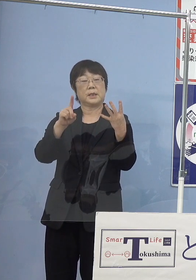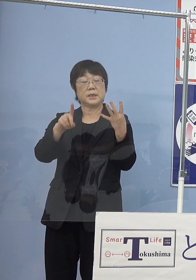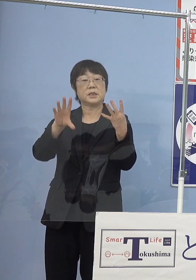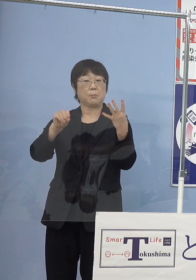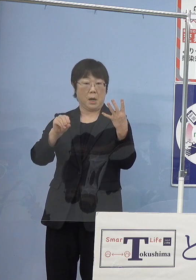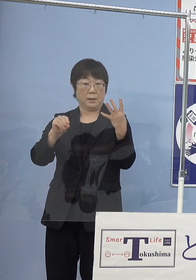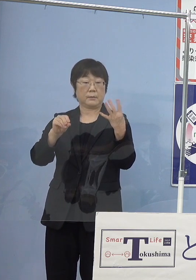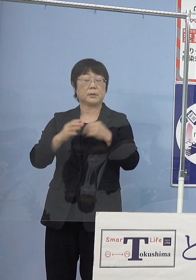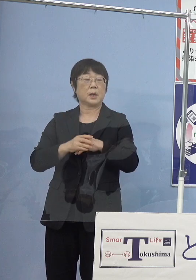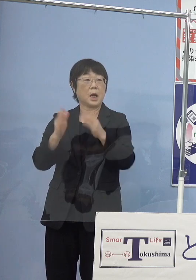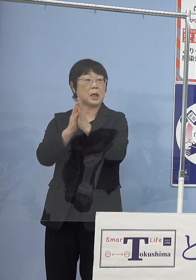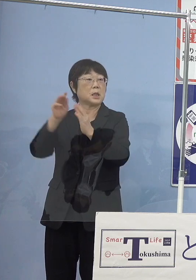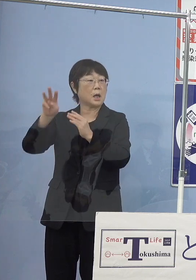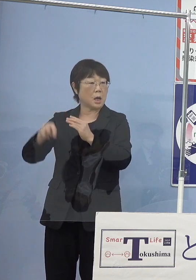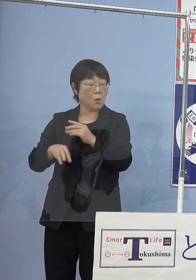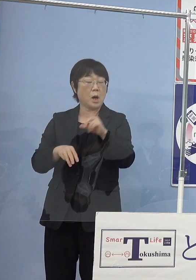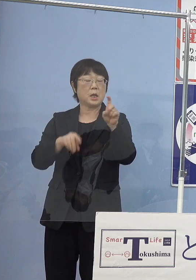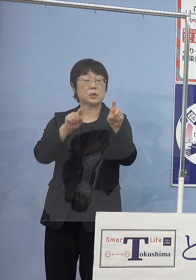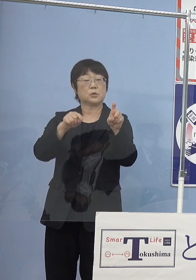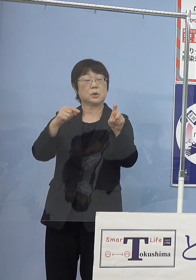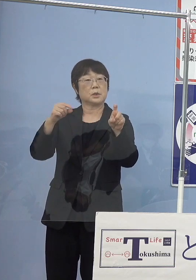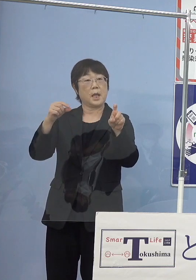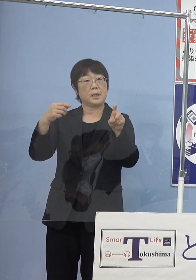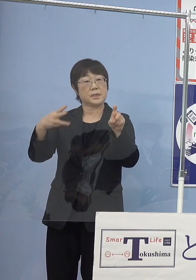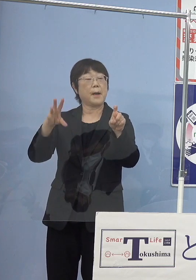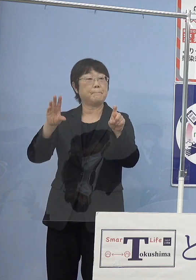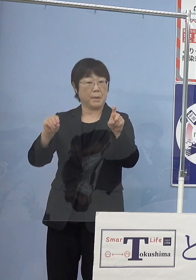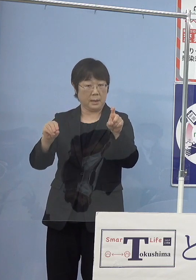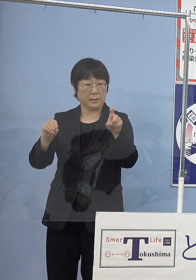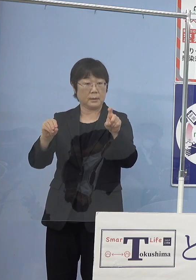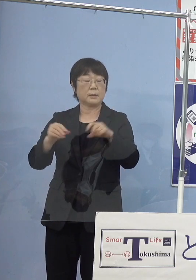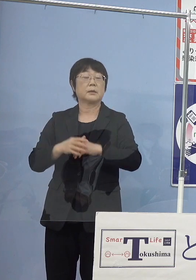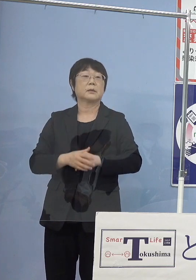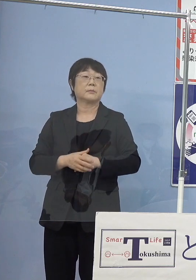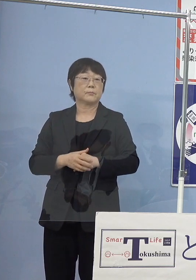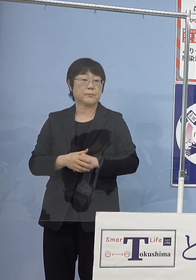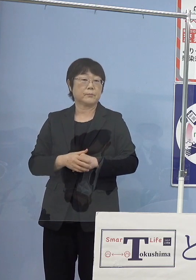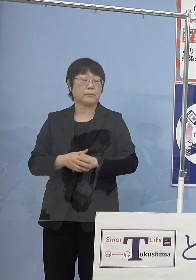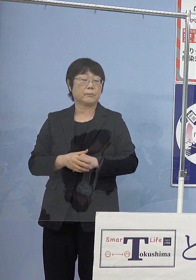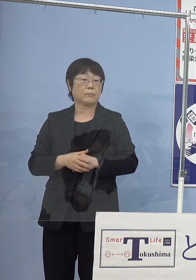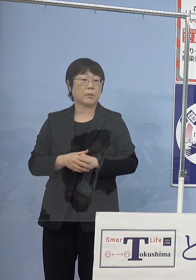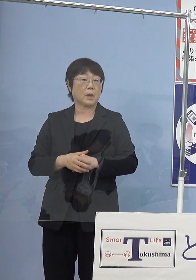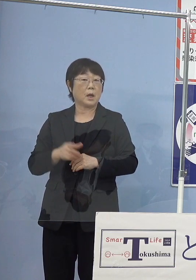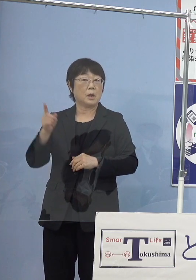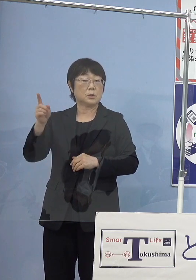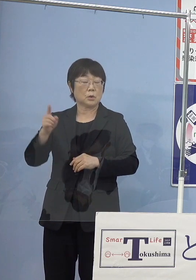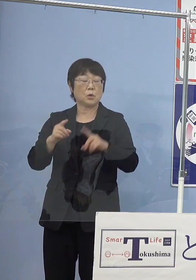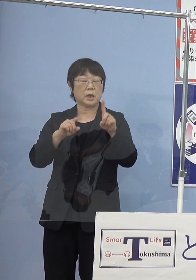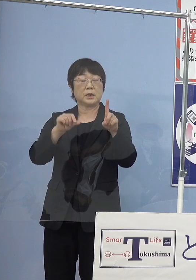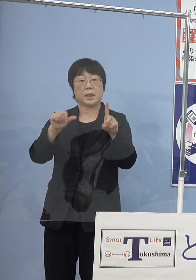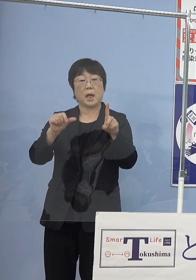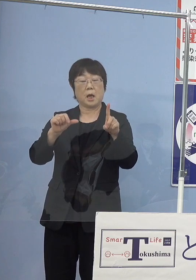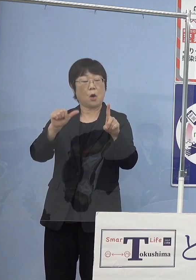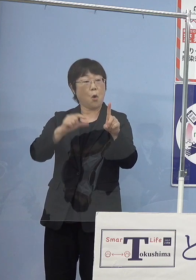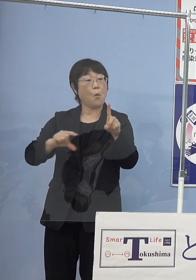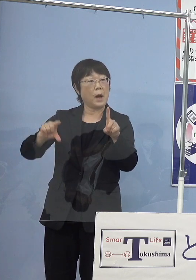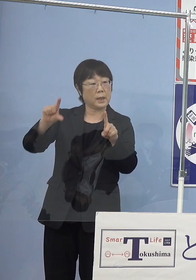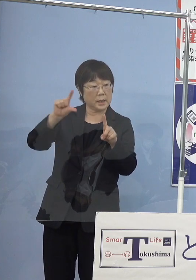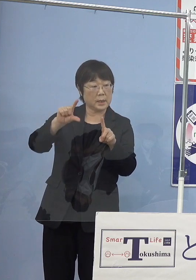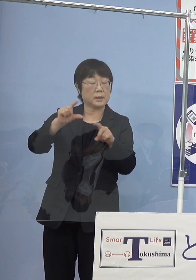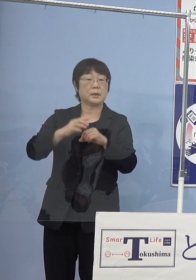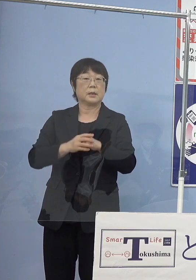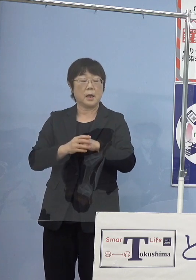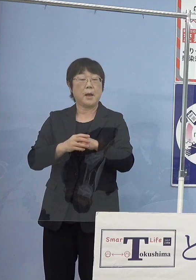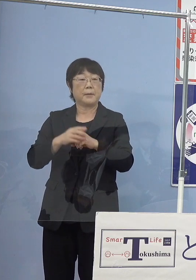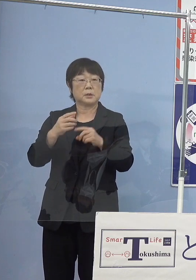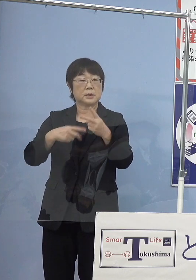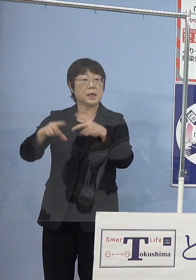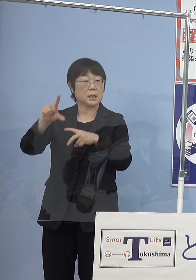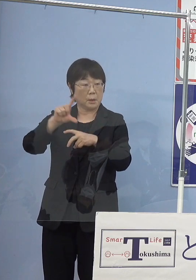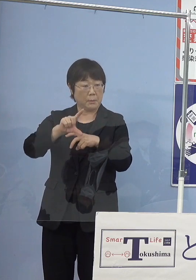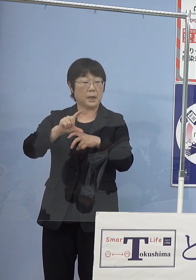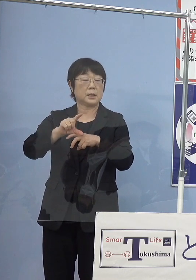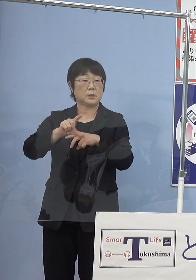神奈川県が10.3万個ということですからそれの1.5割増し あるいは倍ということになりますので